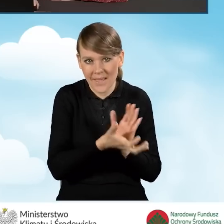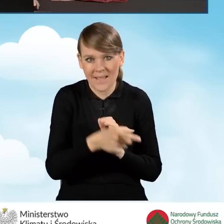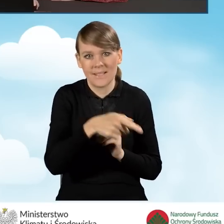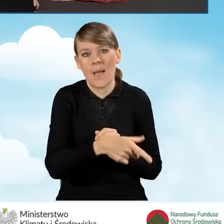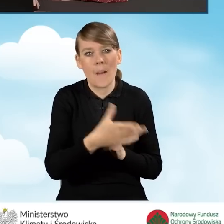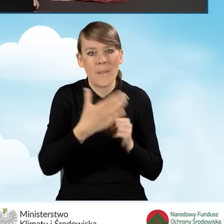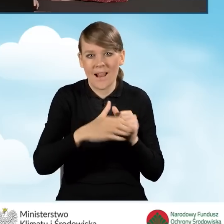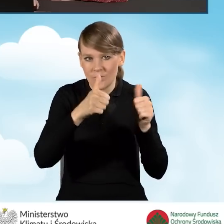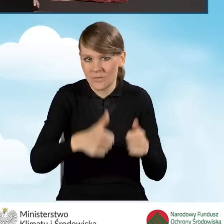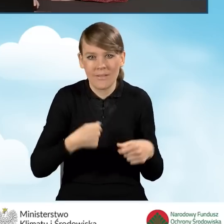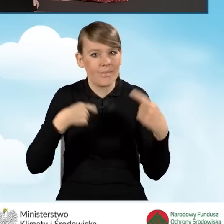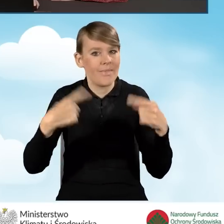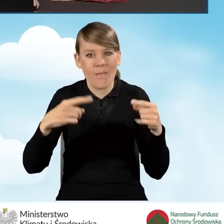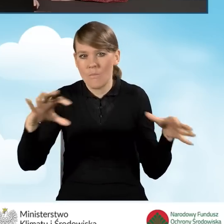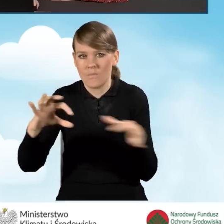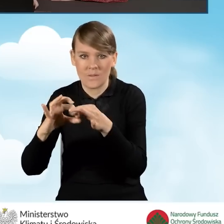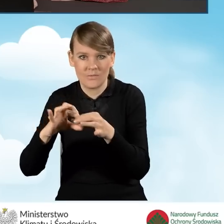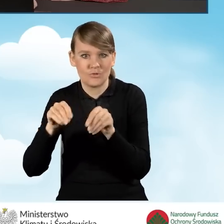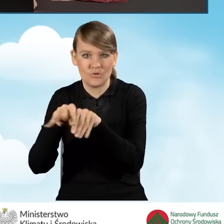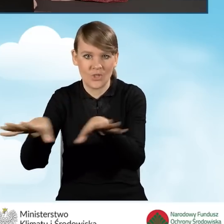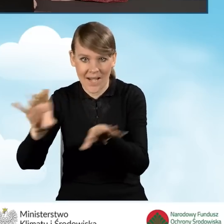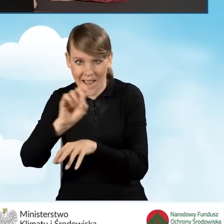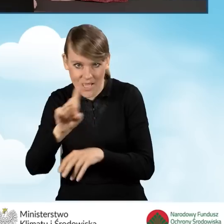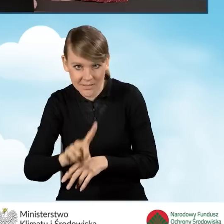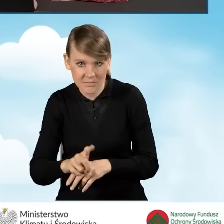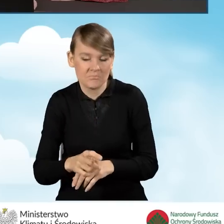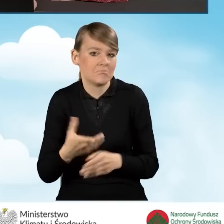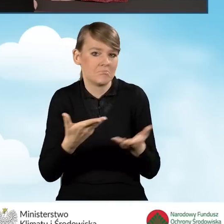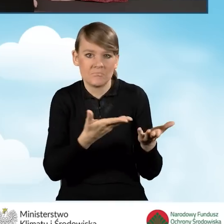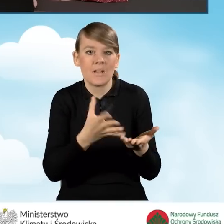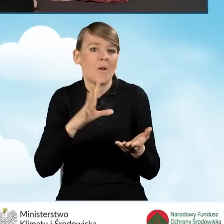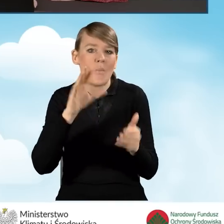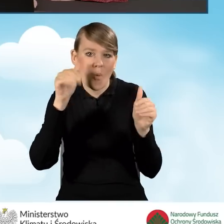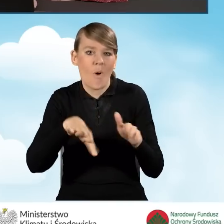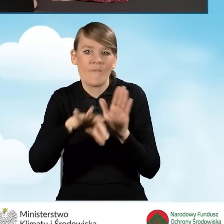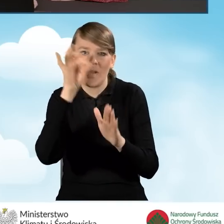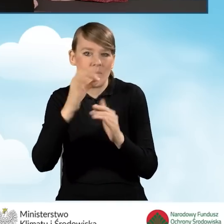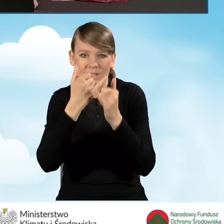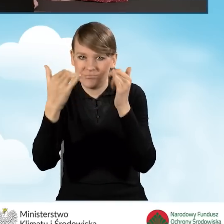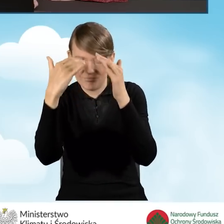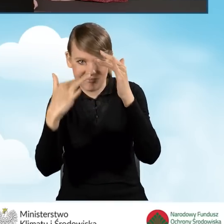nie byliśmy podpięci pod sieć gazową, mamy do wyboru wszystkie źródła ciepła, które są dopuszczone w programie.